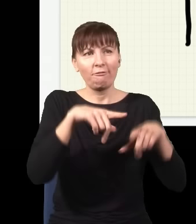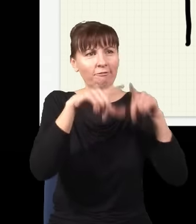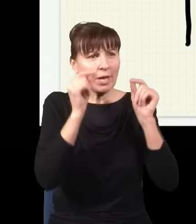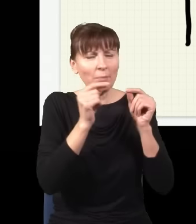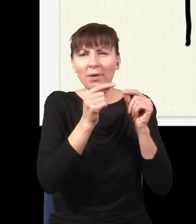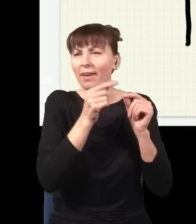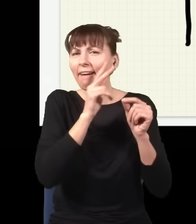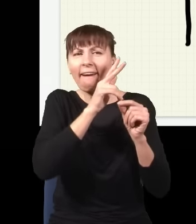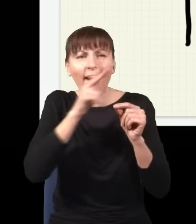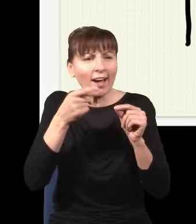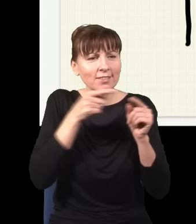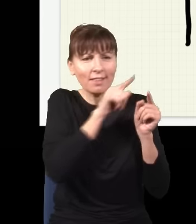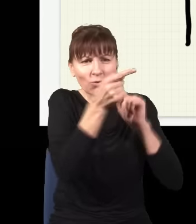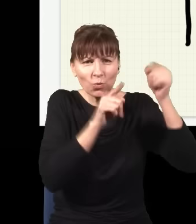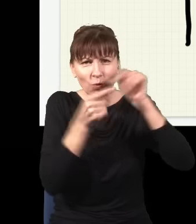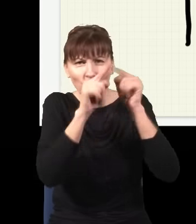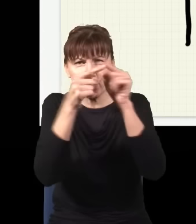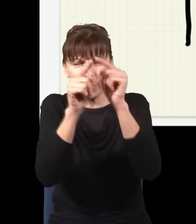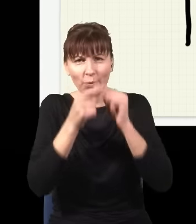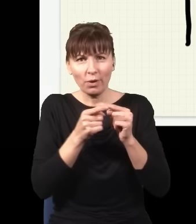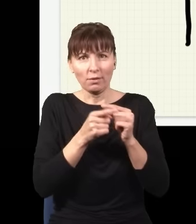zgadza się z obserwacjami, bo jeżeli zrobimy eksperyment i sprawdzimy,